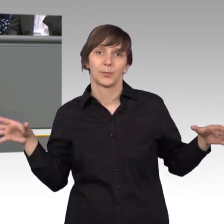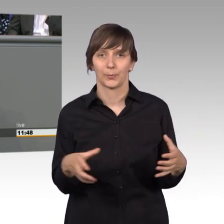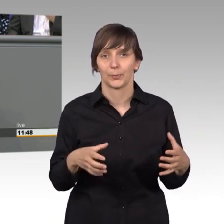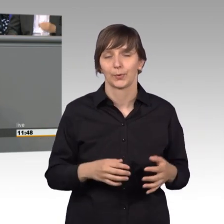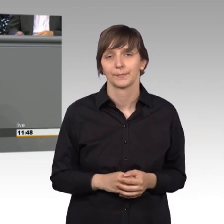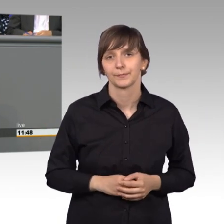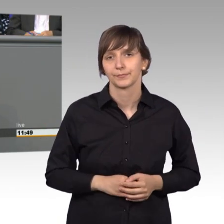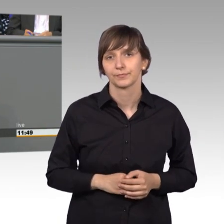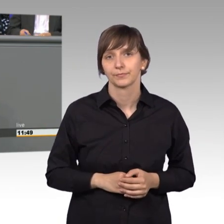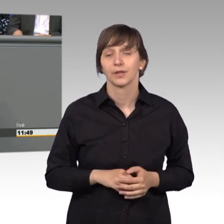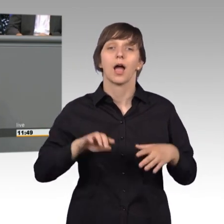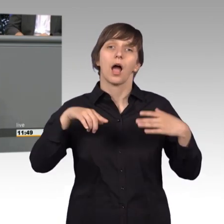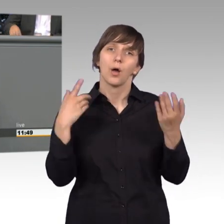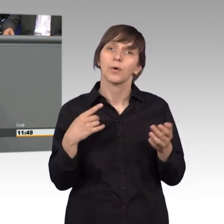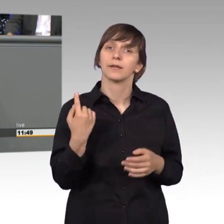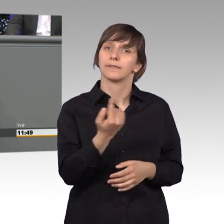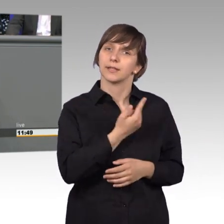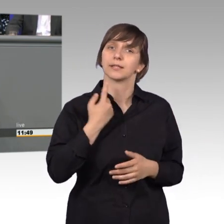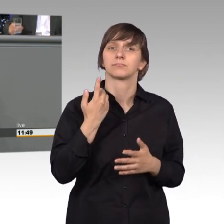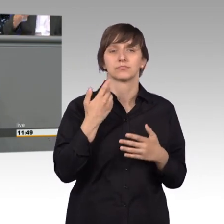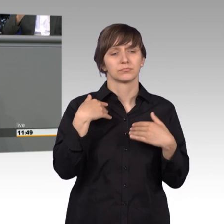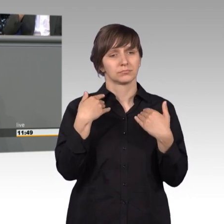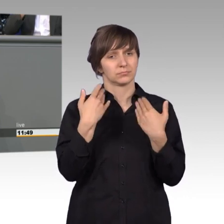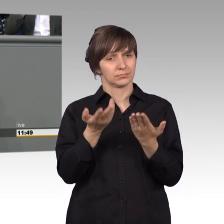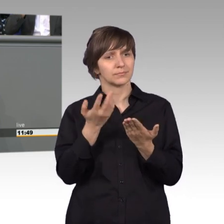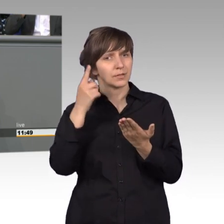Genauso halten wir aber auch eine bessere Aufklärung für erforderlich,